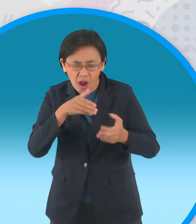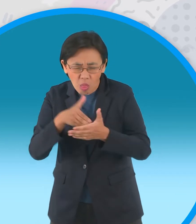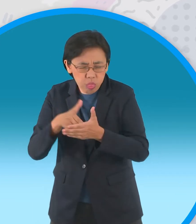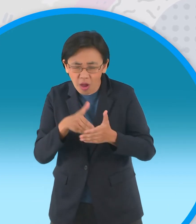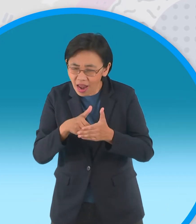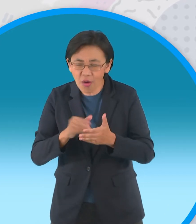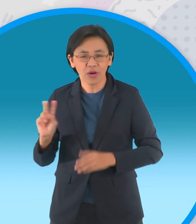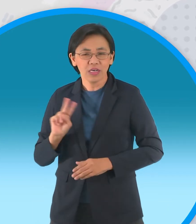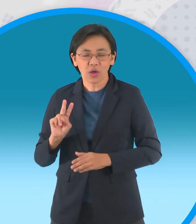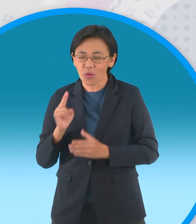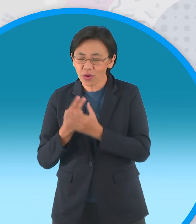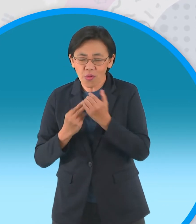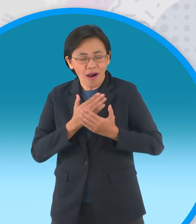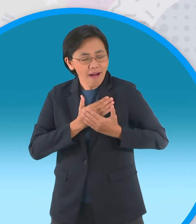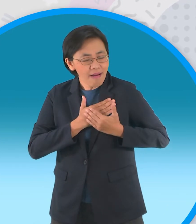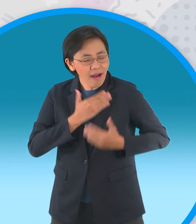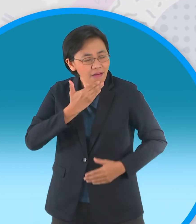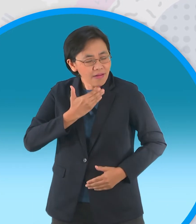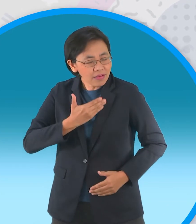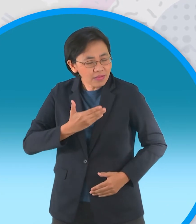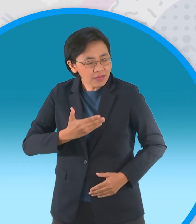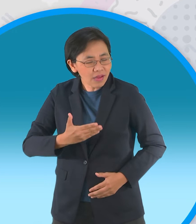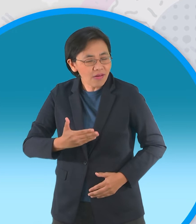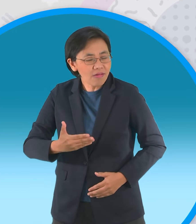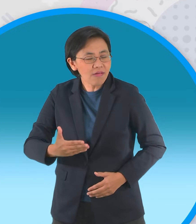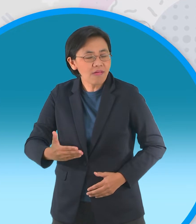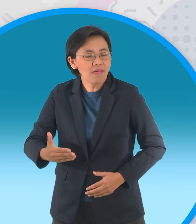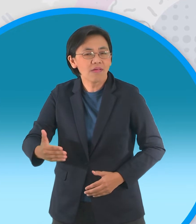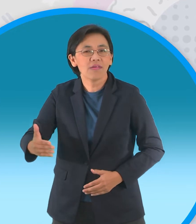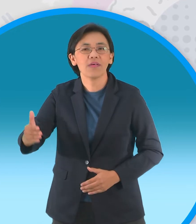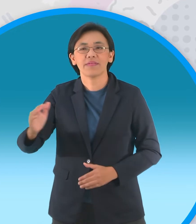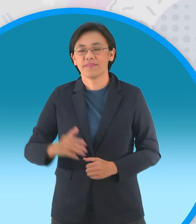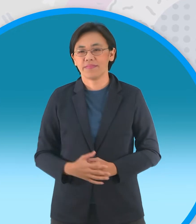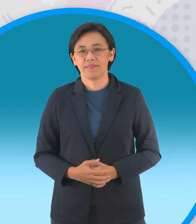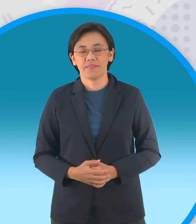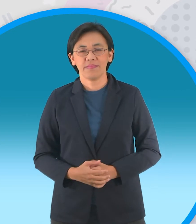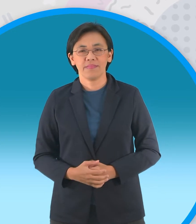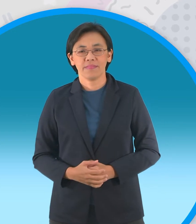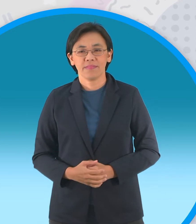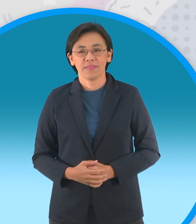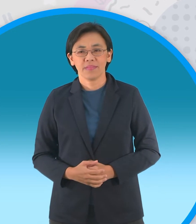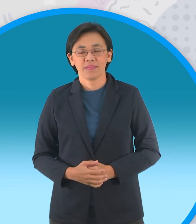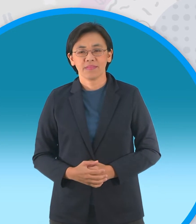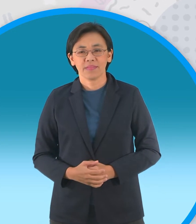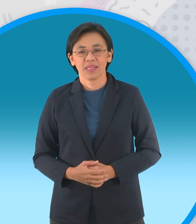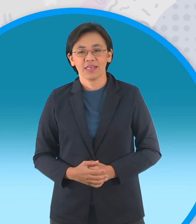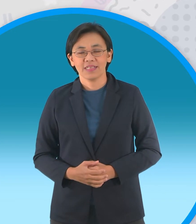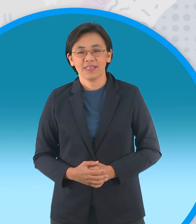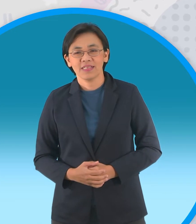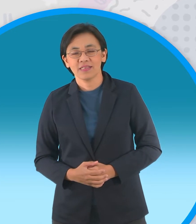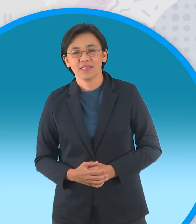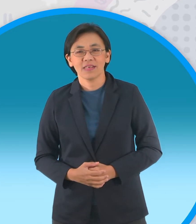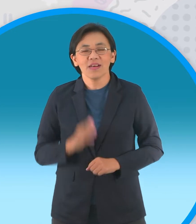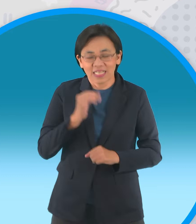ยึดมั่นในความรักแท้ที่มีต่อกันทั่วฟ้า ดินสลายก็ กะทิก้มหน้าก้มตาเก็บหอมรอมริบ